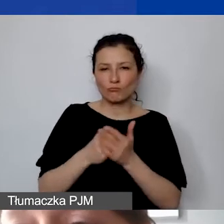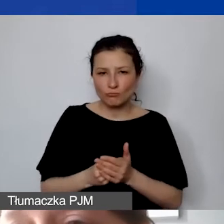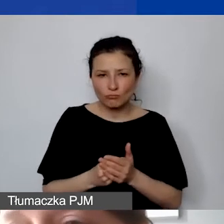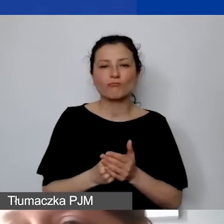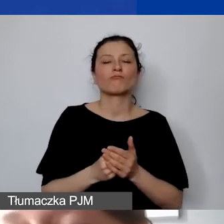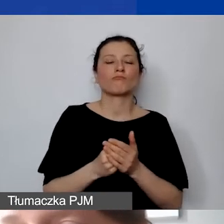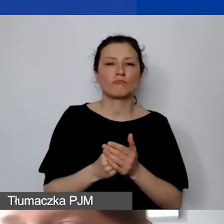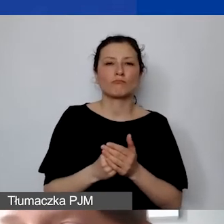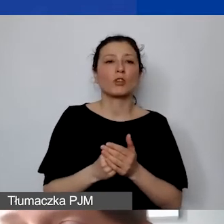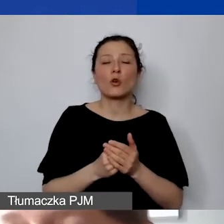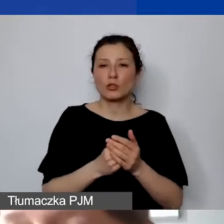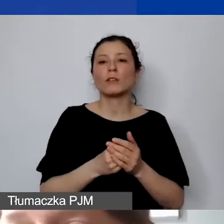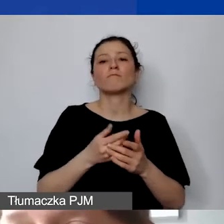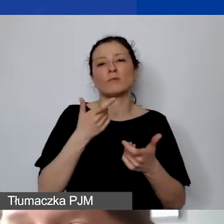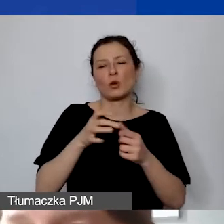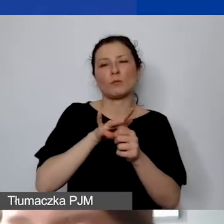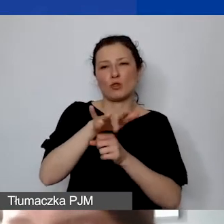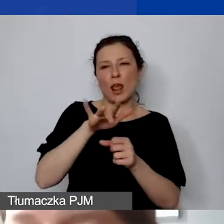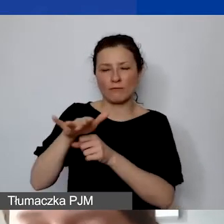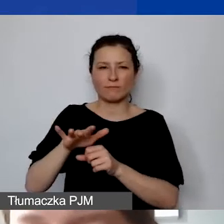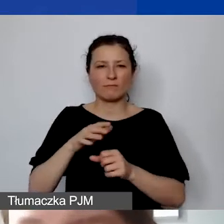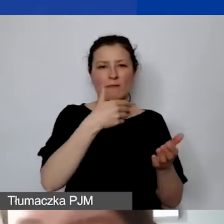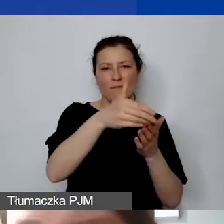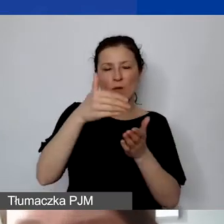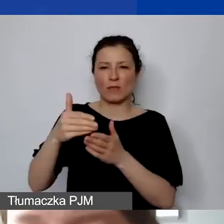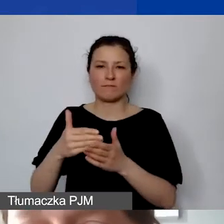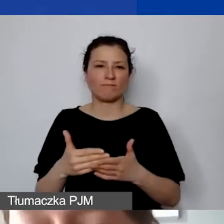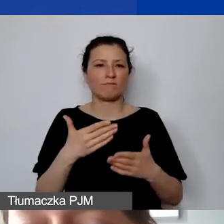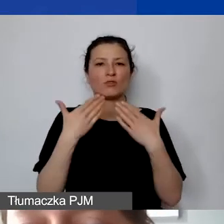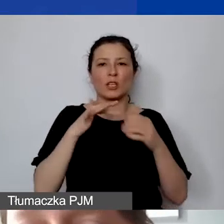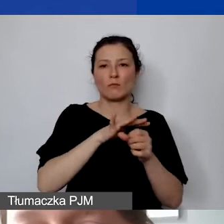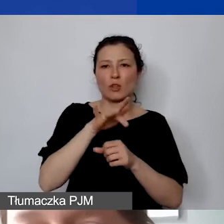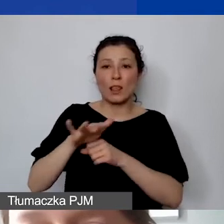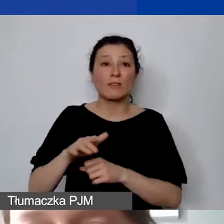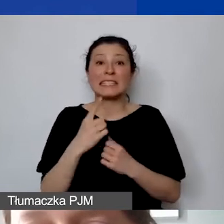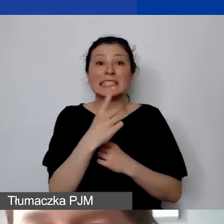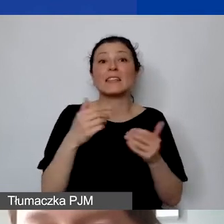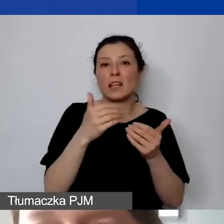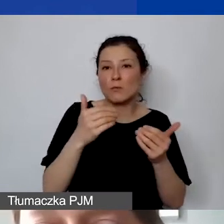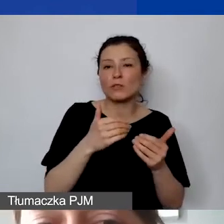To jest jedyna taka możliwość w przypadku wynagrodzeń. Unikamy płatności gotówkowych.